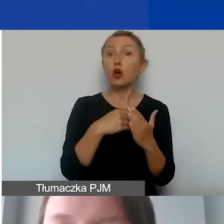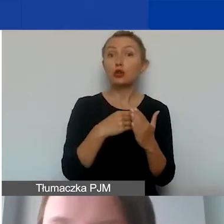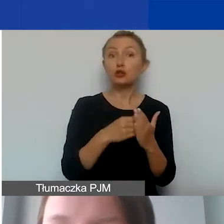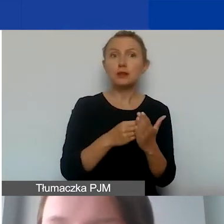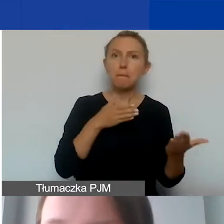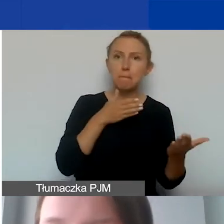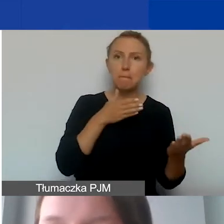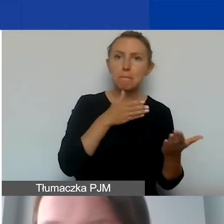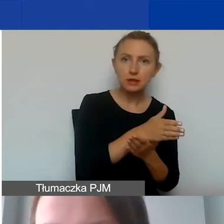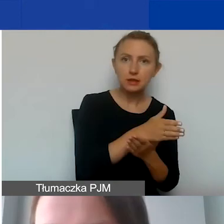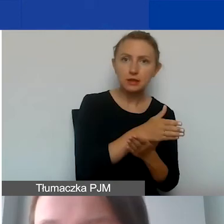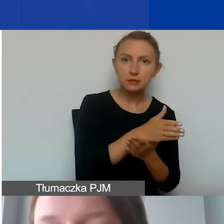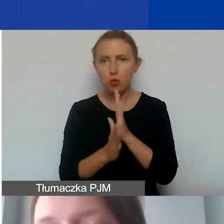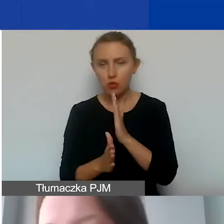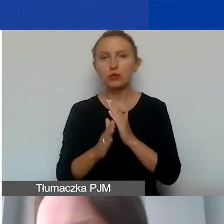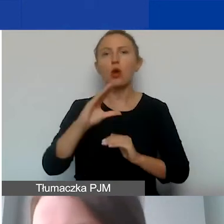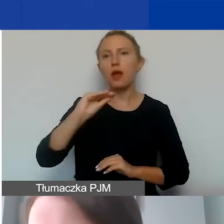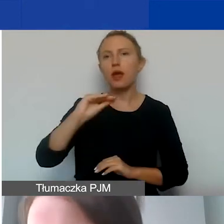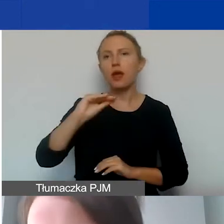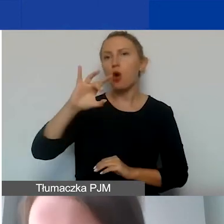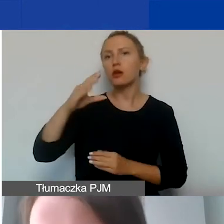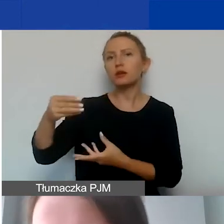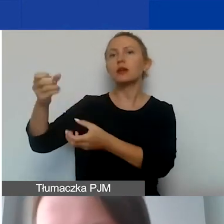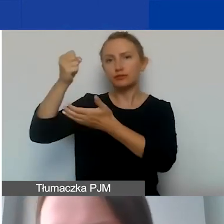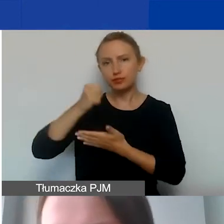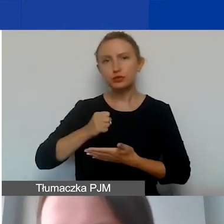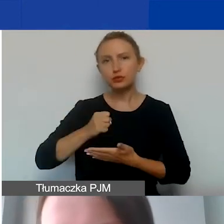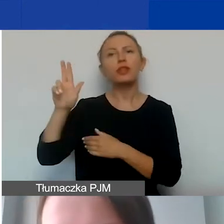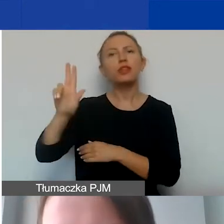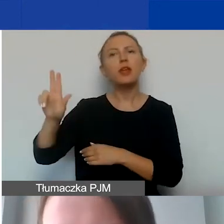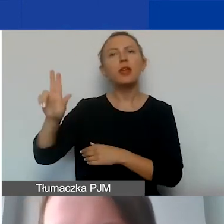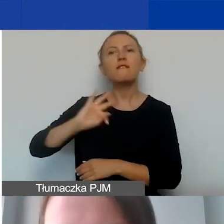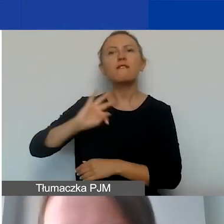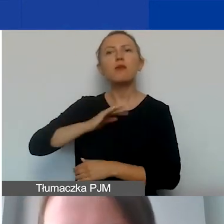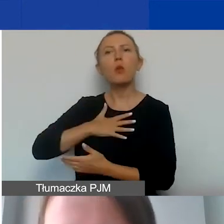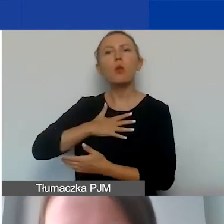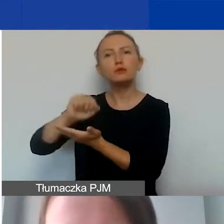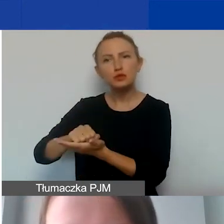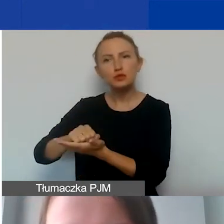możemy finansować z grantu EOG. I mamy niebieską chmurkę - to wkład własny, od tego zaczynamy.